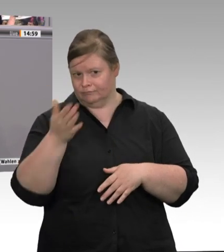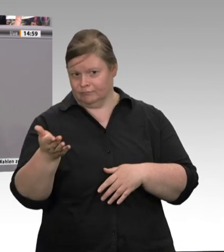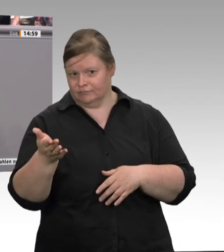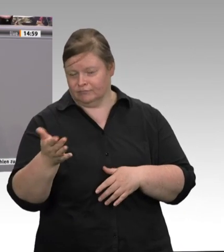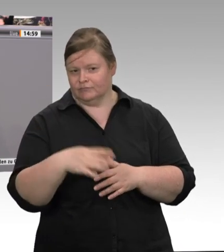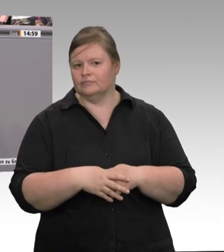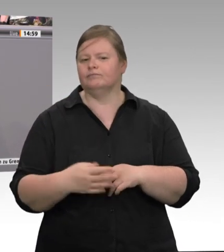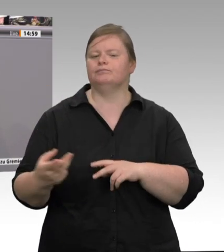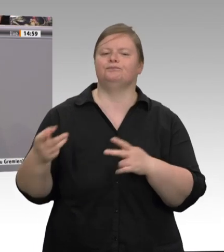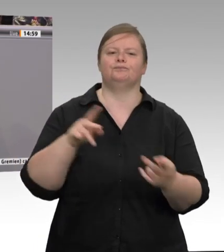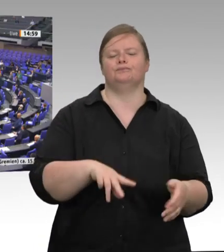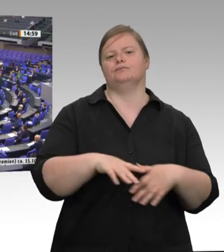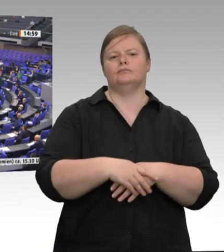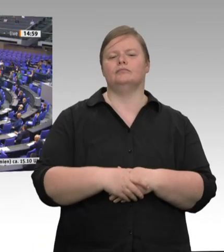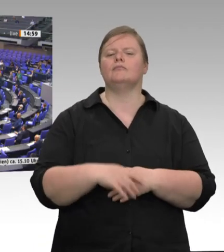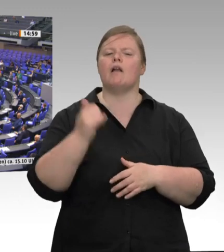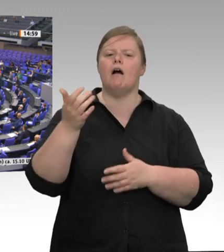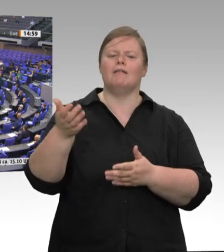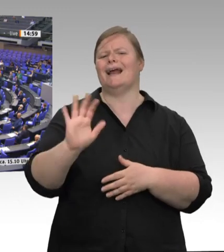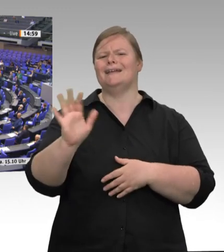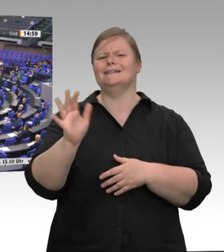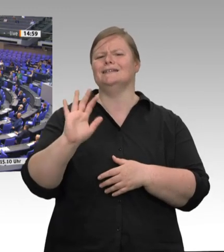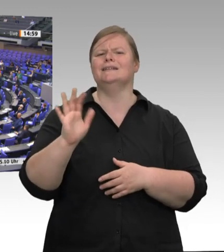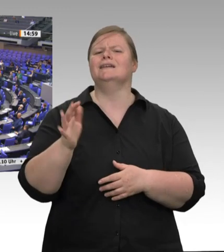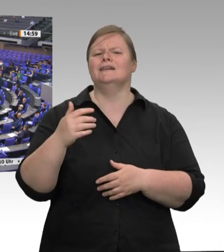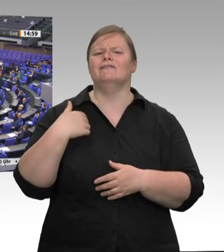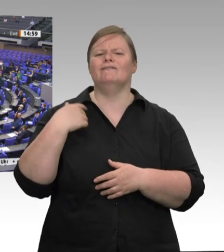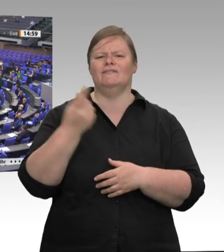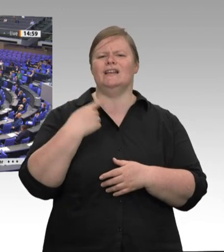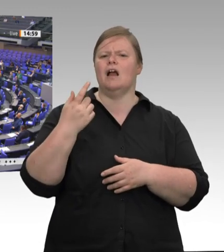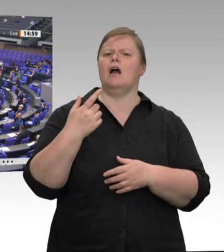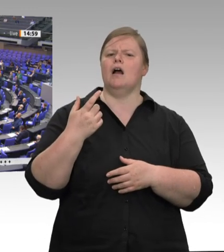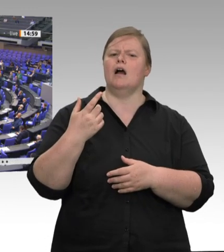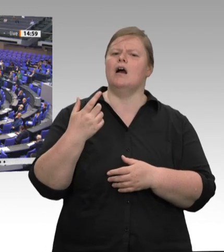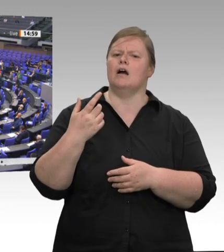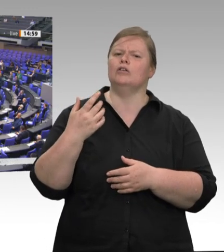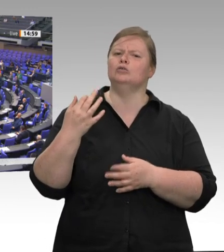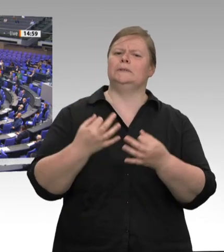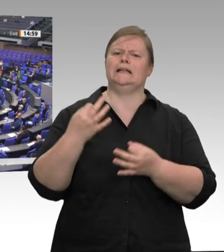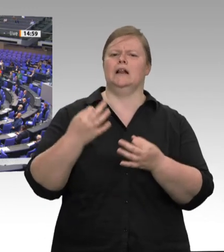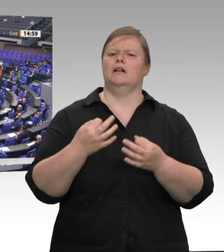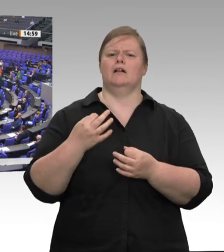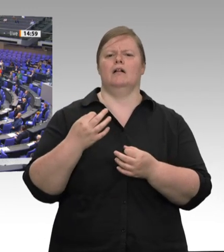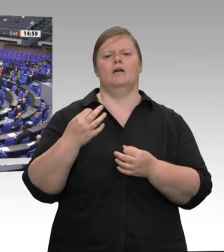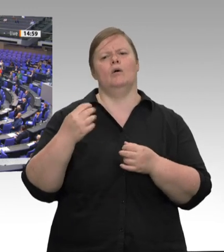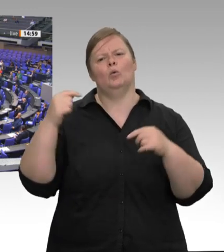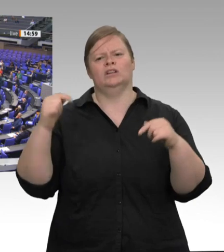Gesetzgebung. – Die Frau Müller-Gemmeke hat zuerst das Wort. Sie können sich später zu Wort melden. Ich bedanke mich zunächst bei der Frau Präsidentin und auch beim Kollegen Straubinger, dass Sie mir die Frage